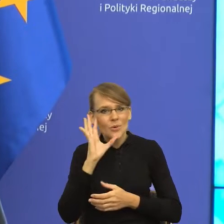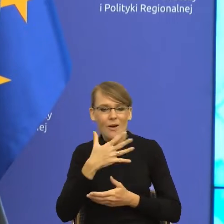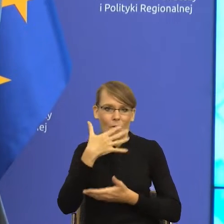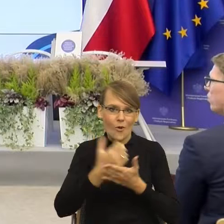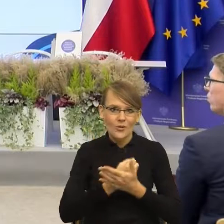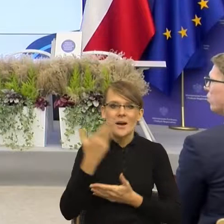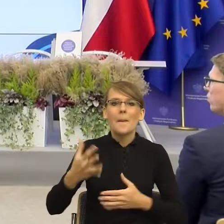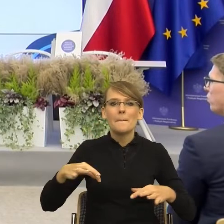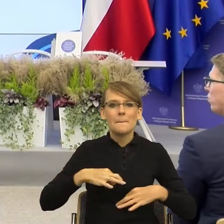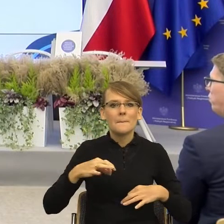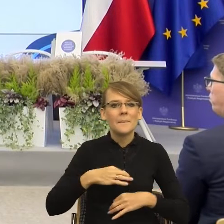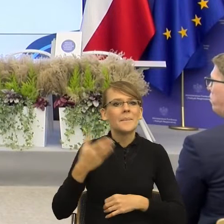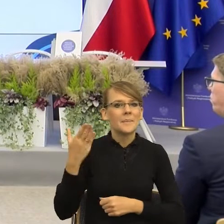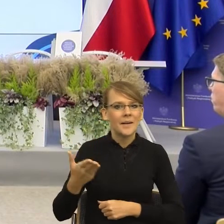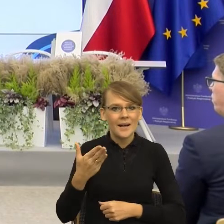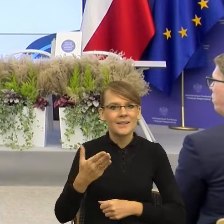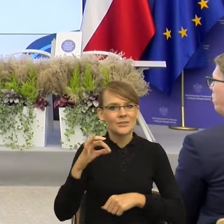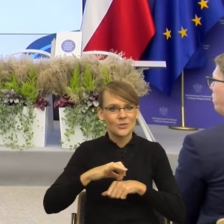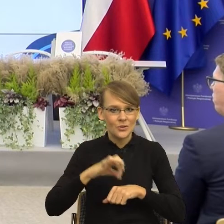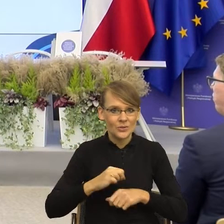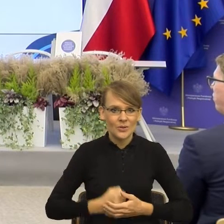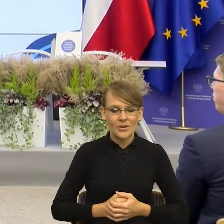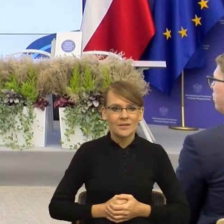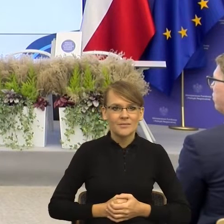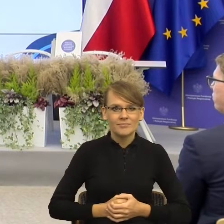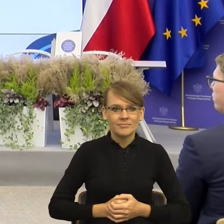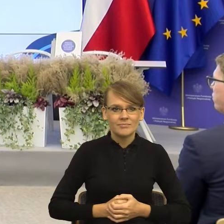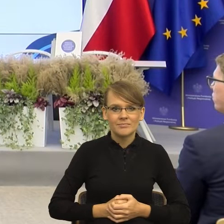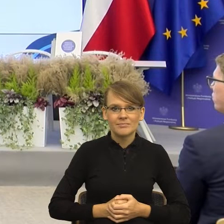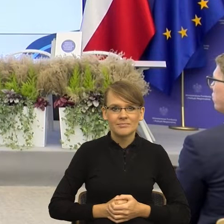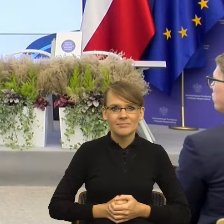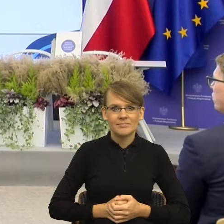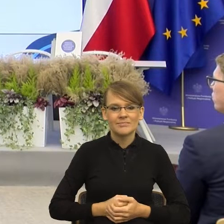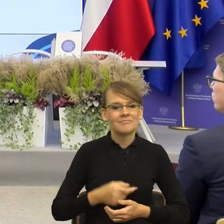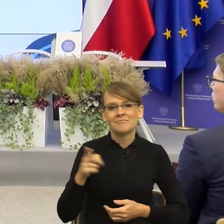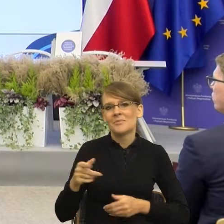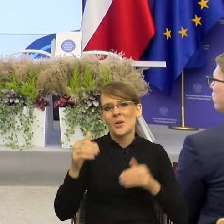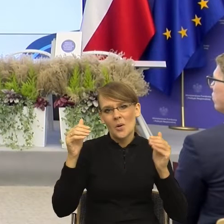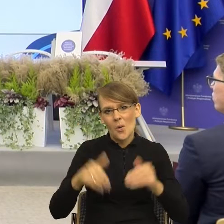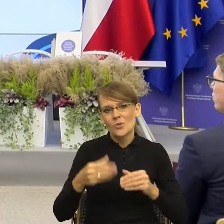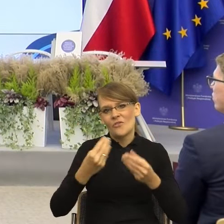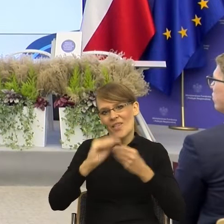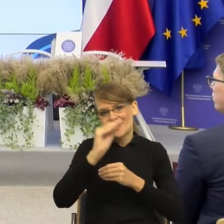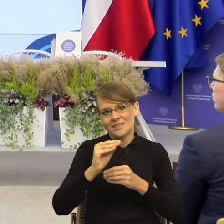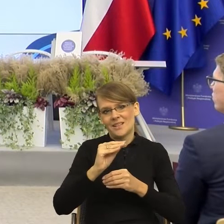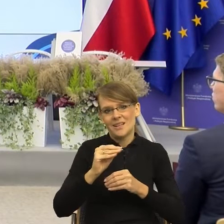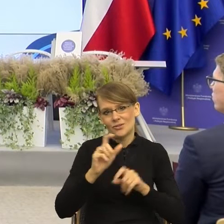że jeśli ma Pani ochotę, to można mówić troszkę dłużej, niż to planowaliśmy. Wielkie brawa, Pani doktor Małgorzata